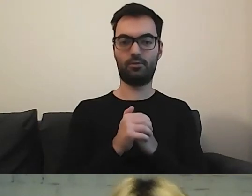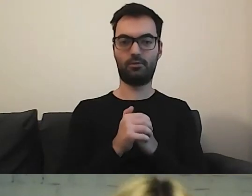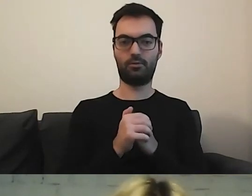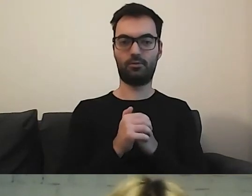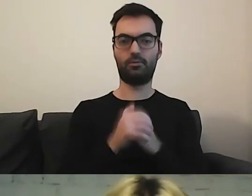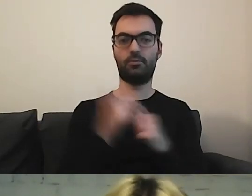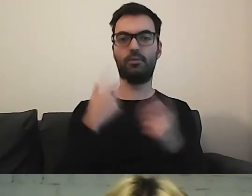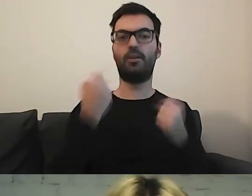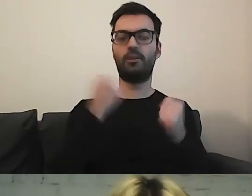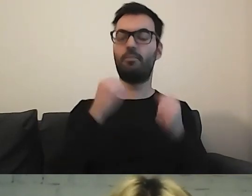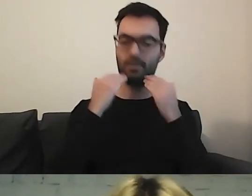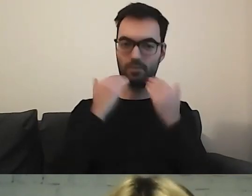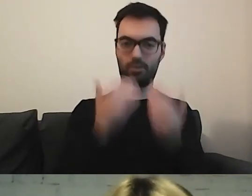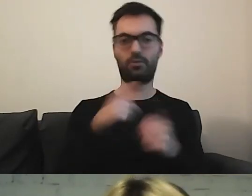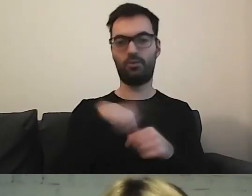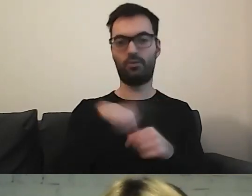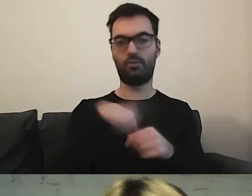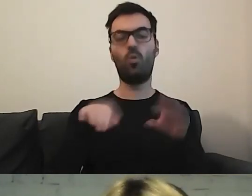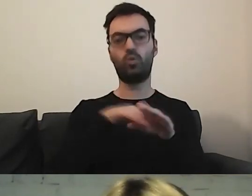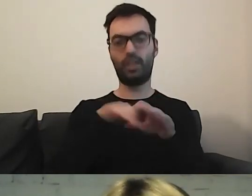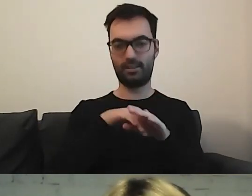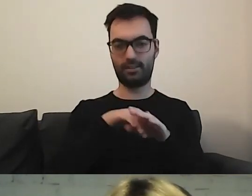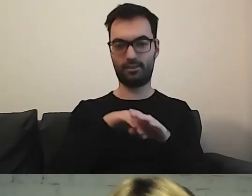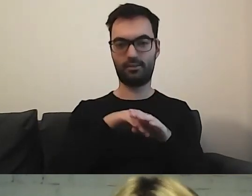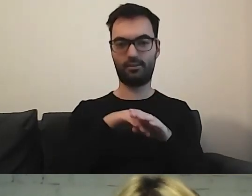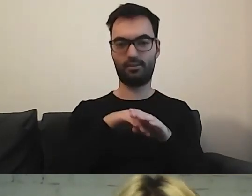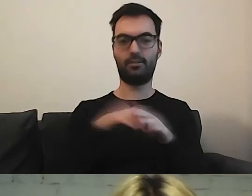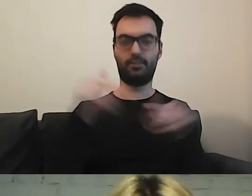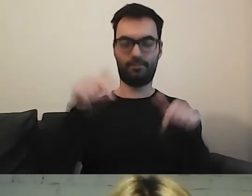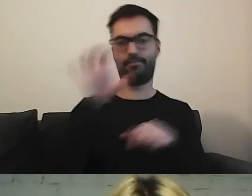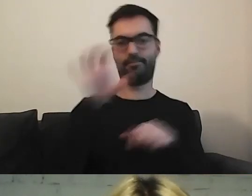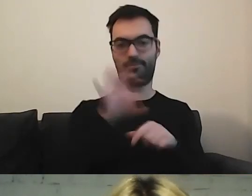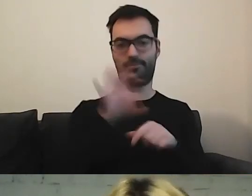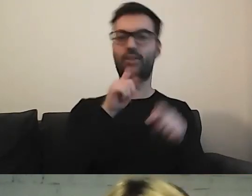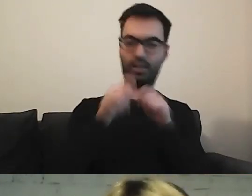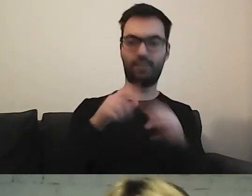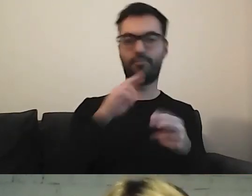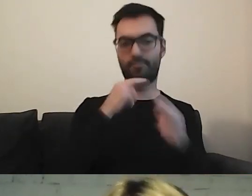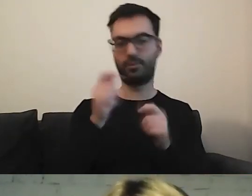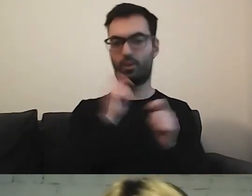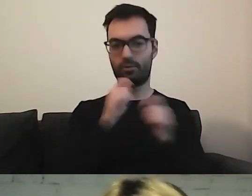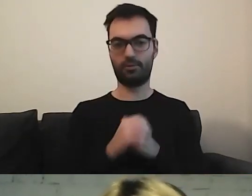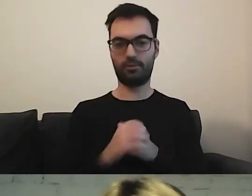Przede wszystkim podziękuję naszym uczestnikom, którzy byli z nami na czacie. Tym, którzy słuchali.